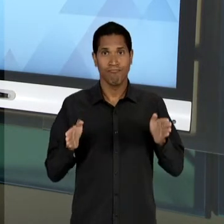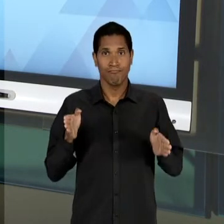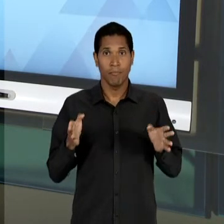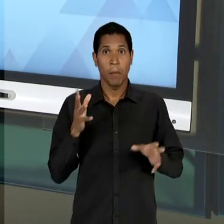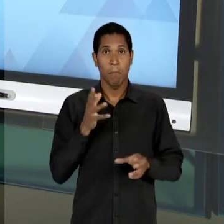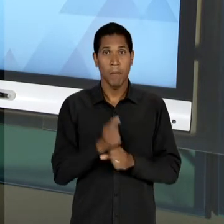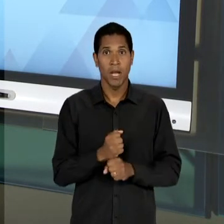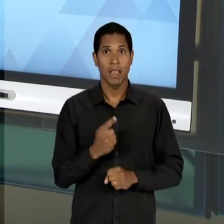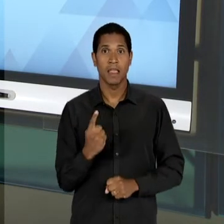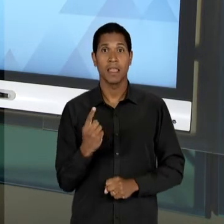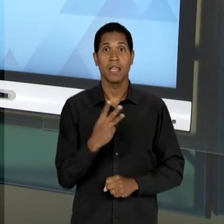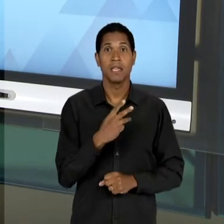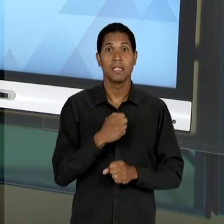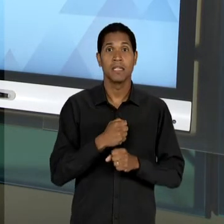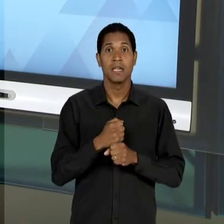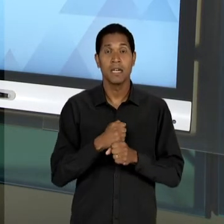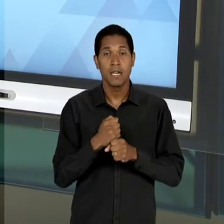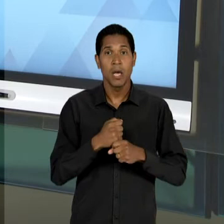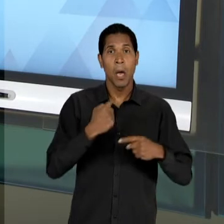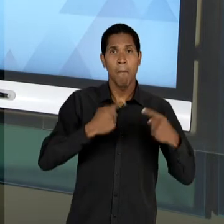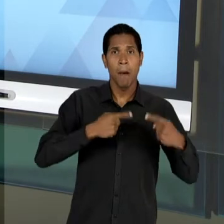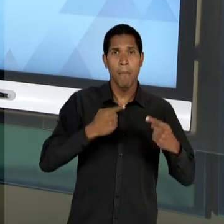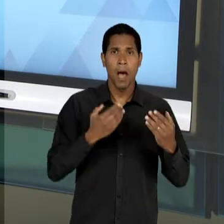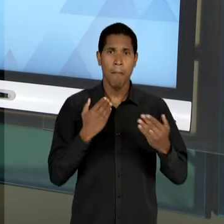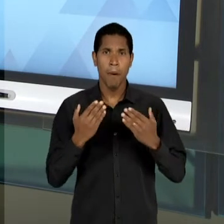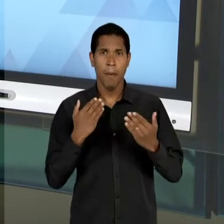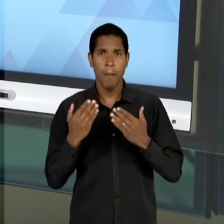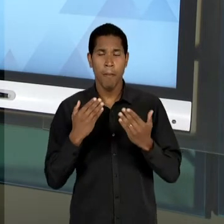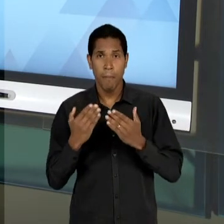DEBATES E DE DISCUSSÕES PARA PUBLICAÇÃO DA 'LDB'.